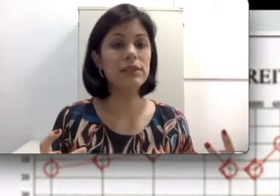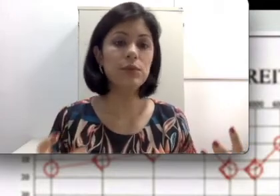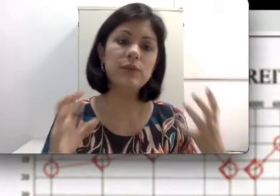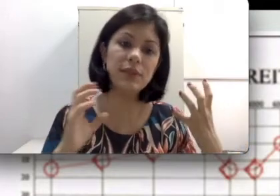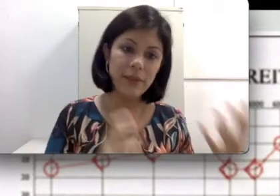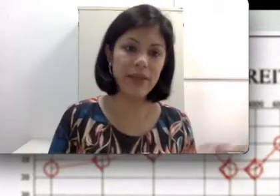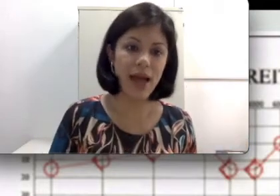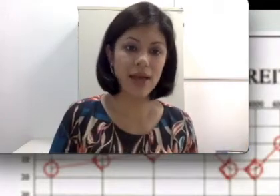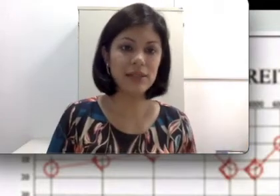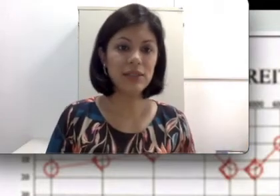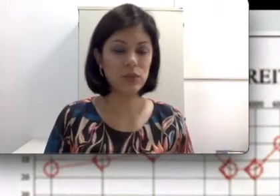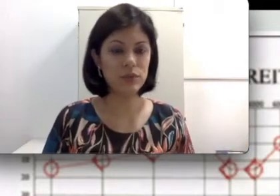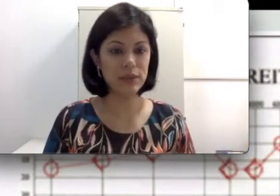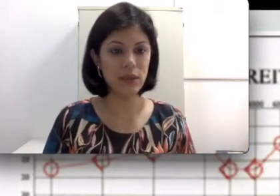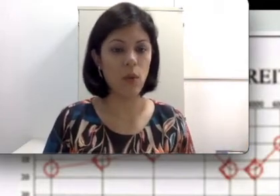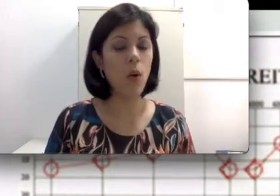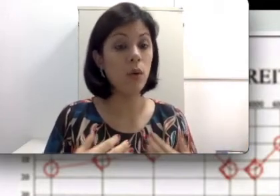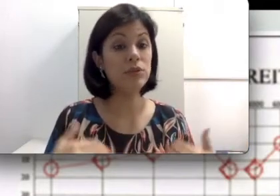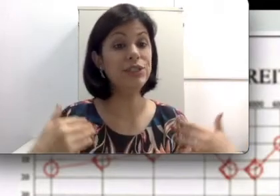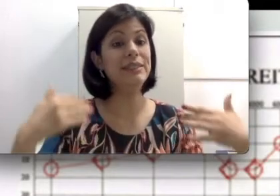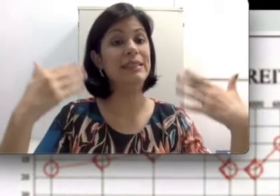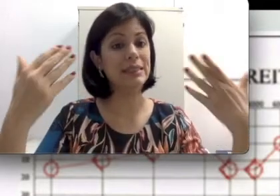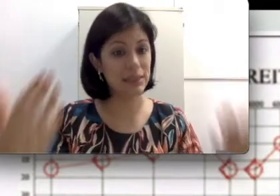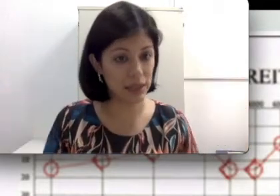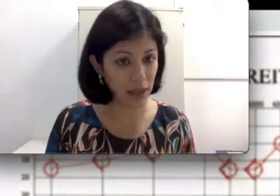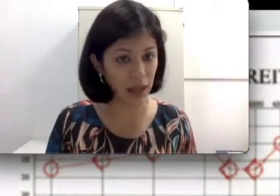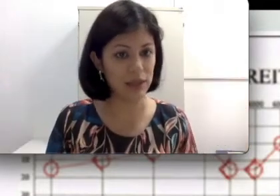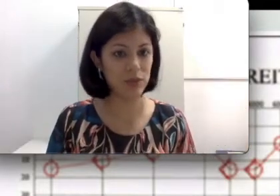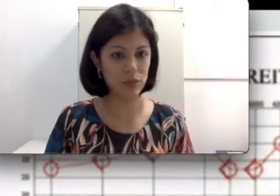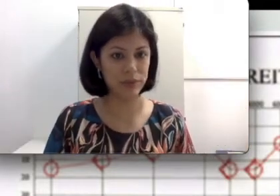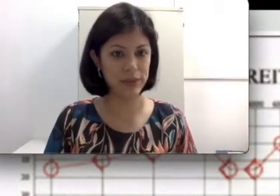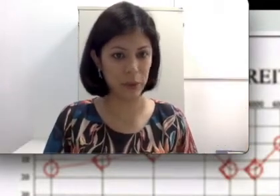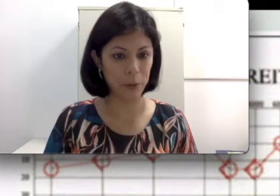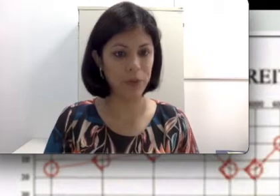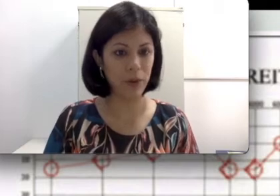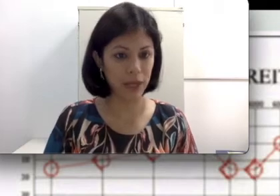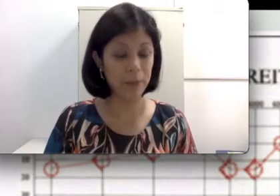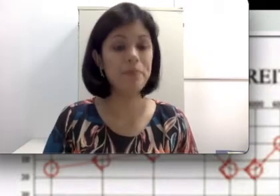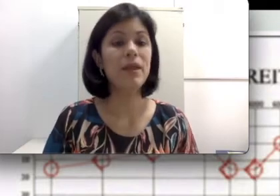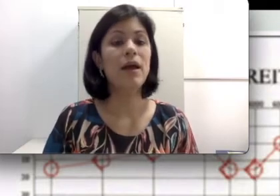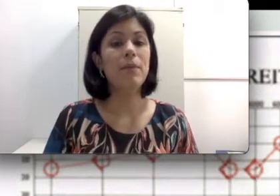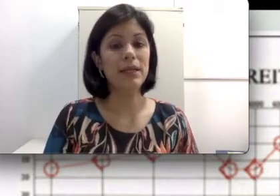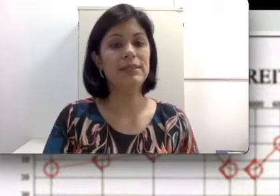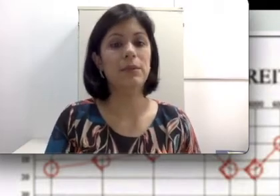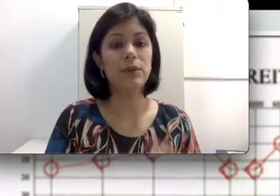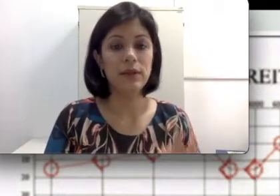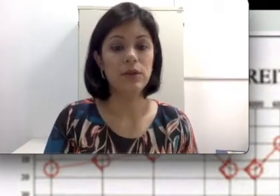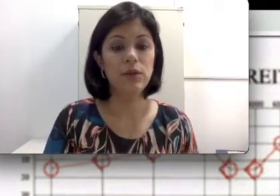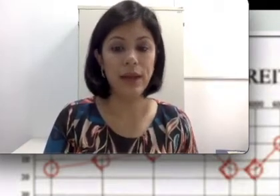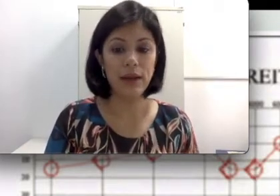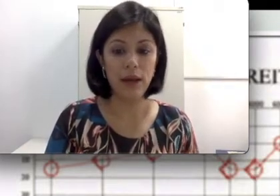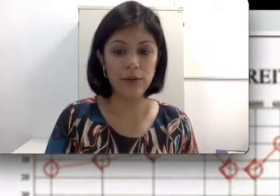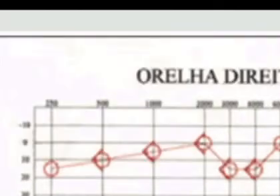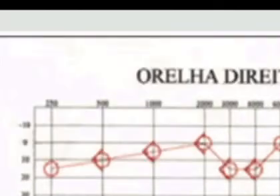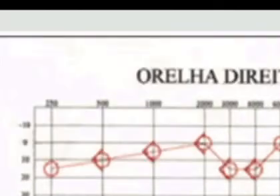os limiares da sua audição, onde se inicia a sua audição. Por exemplo, na audiometria